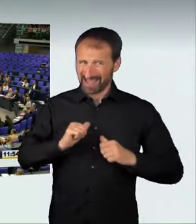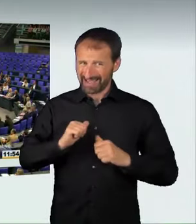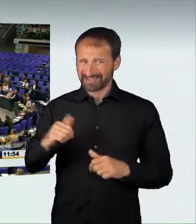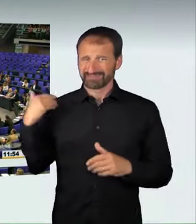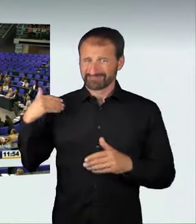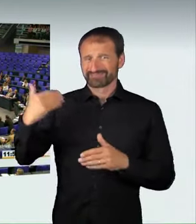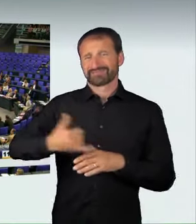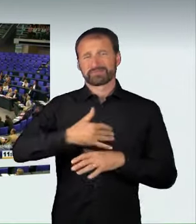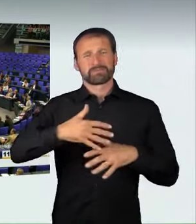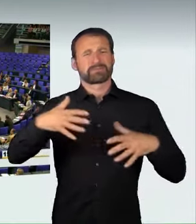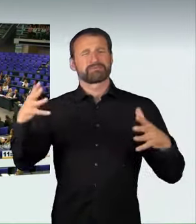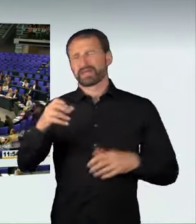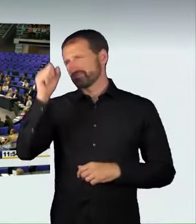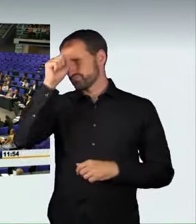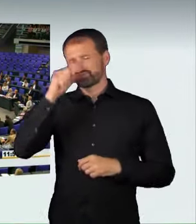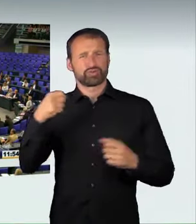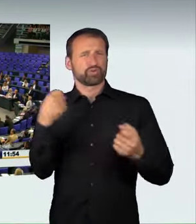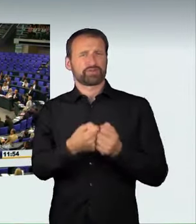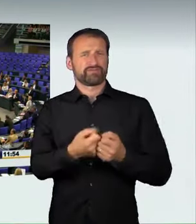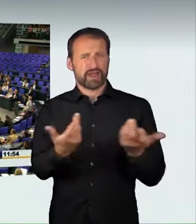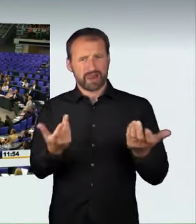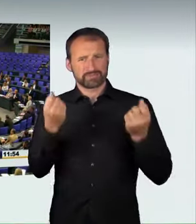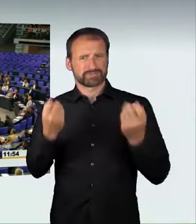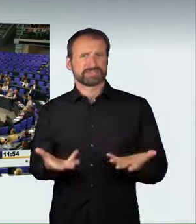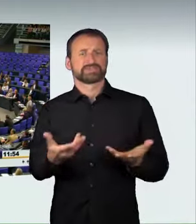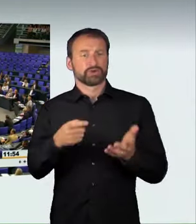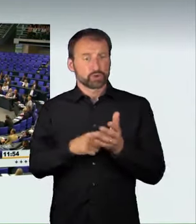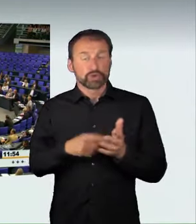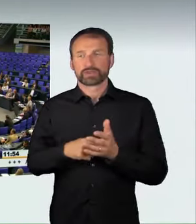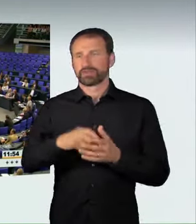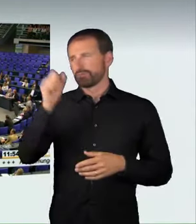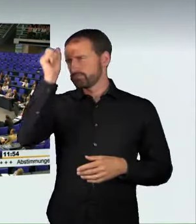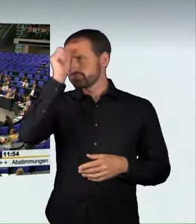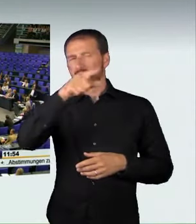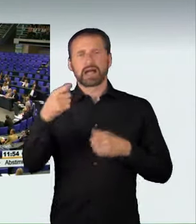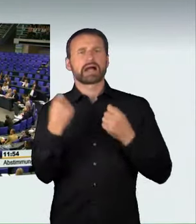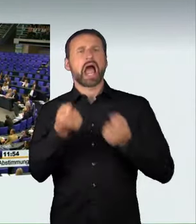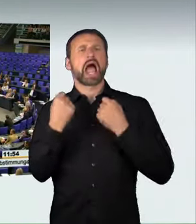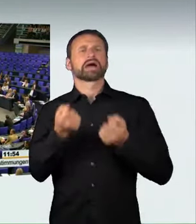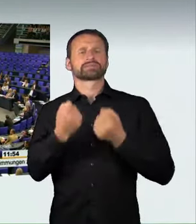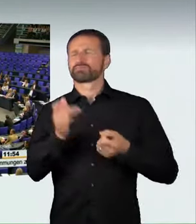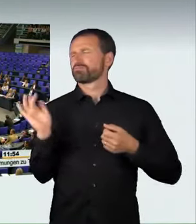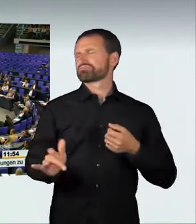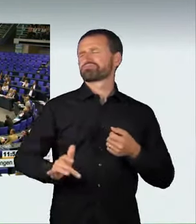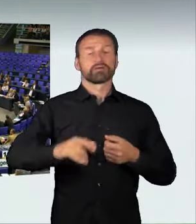und mit ihren hochgetunten Fahrzeugen bei dem Ehrgeiz, der Schnellste zu sein, fürchterliche Unfälle verursacht haben,